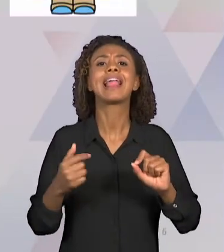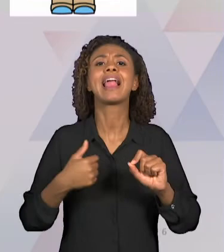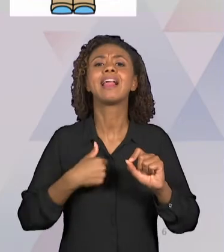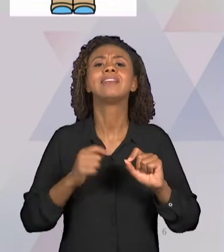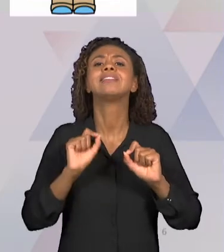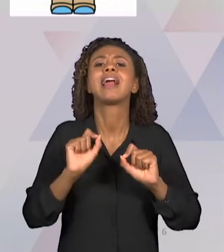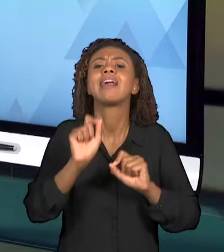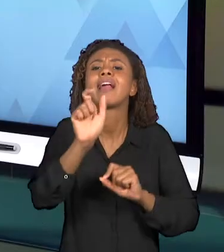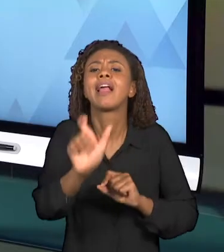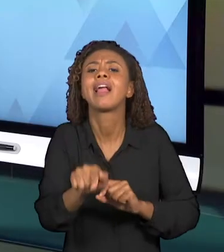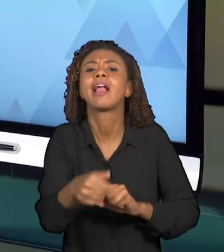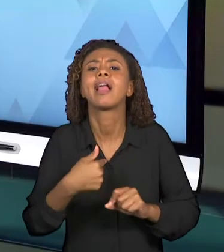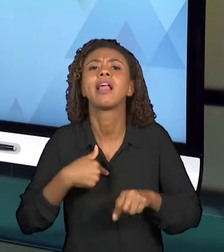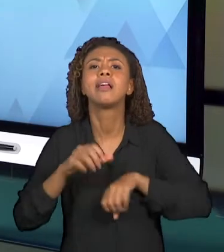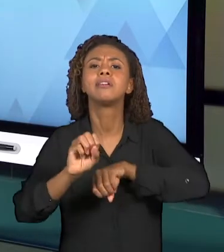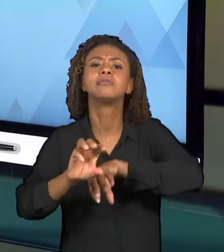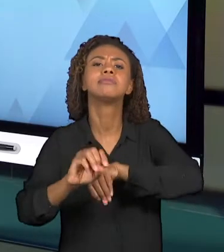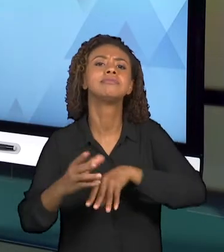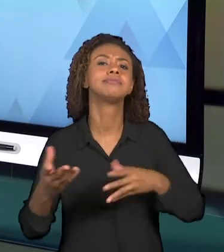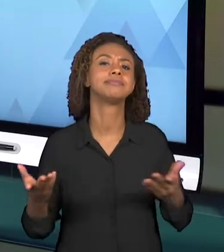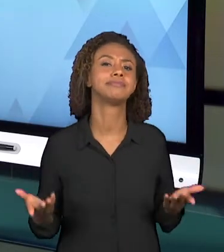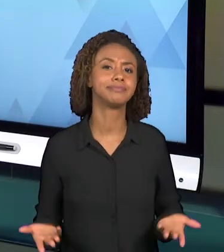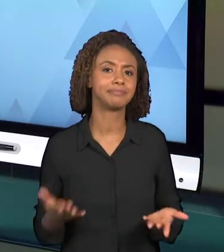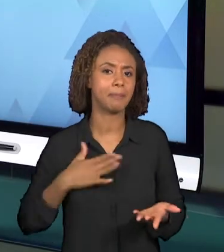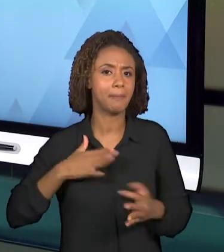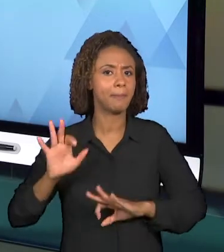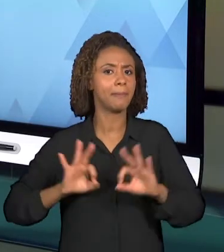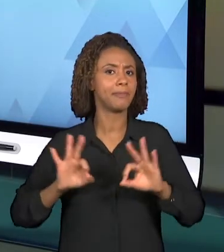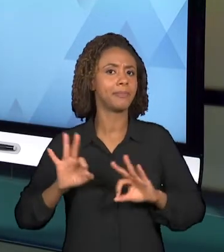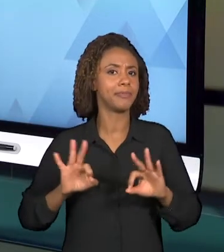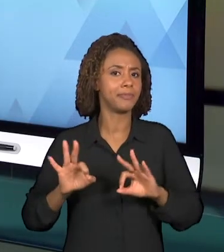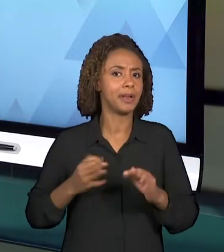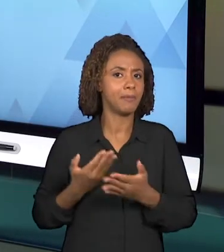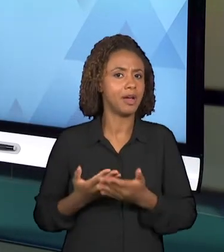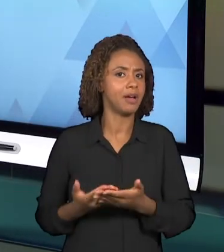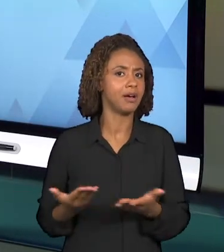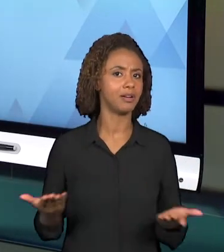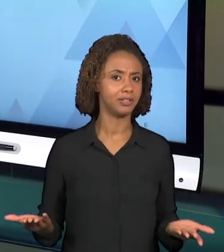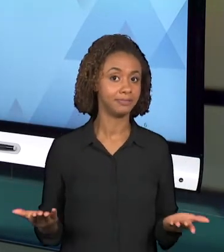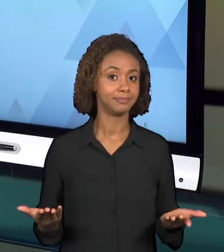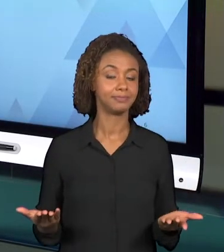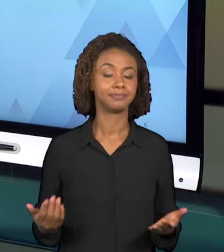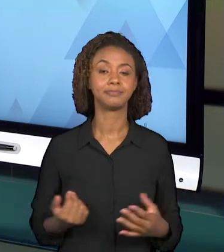PREPARANDO ESSA VIDEOAULA? E TAMBÉM A EMENTA DA